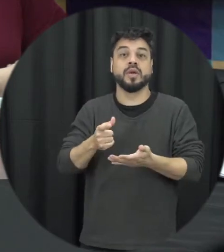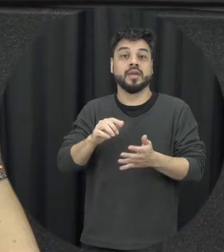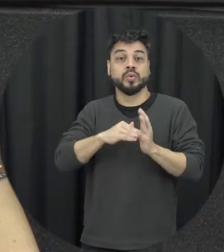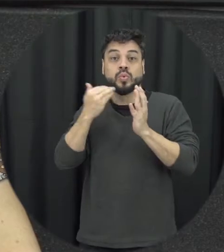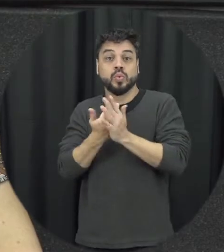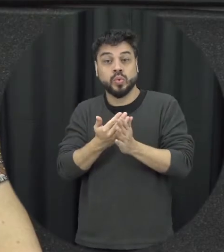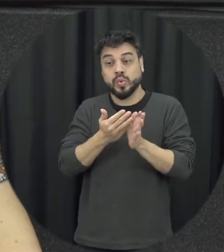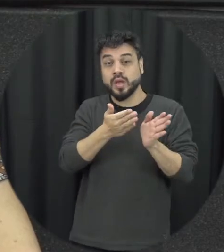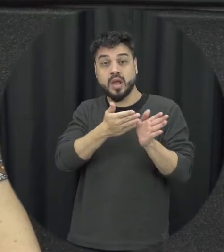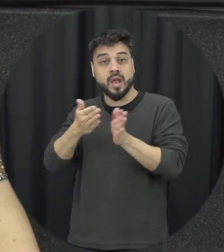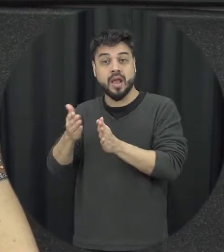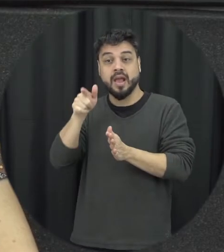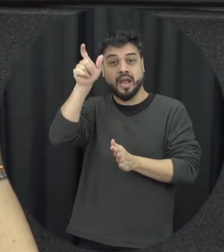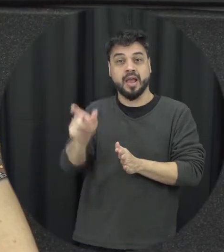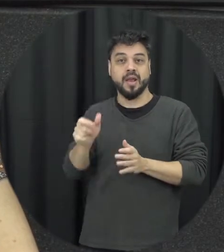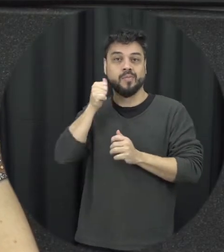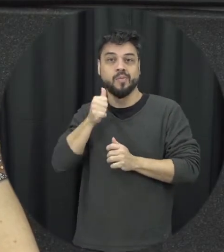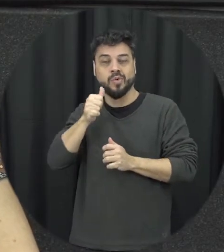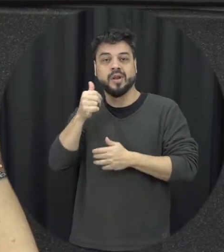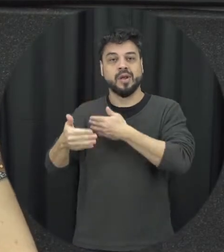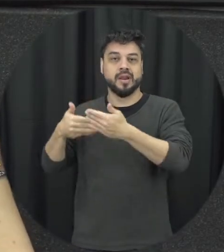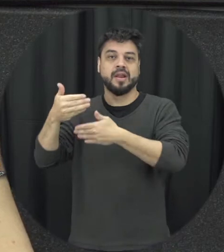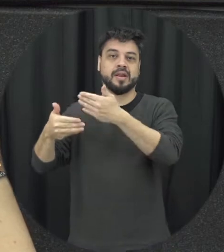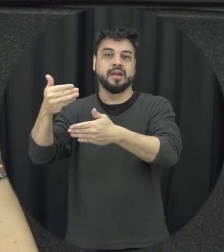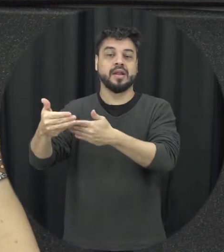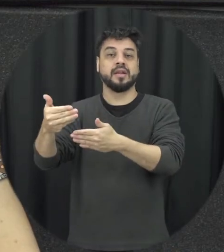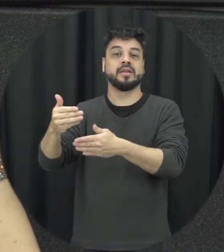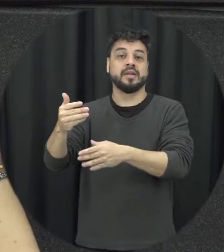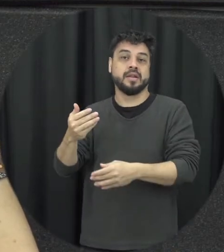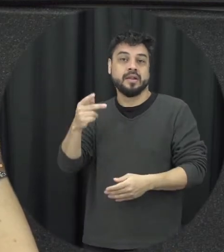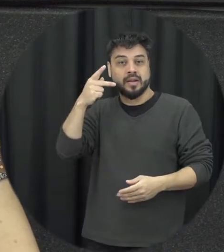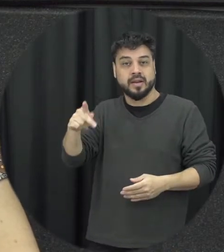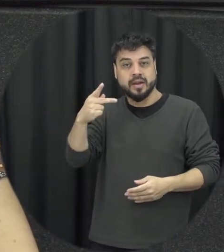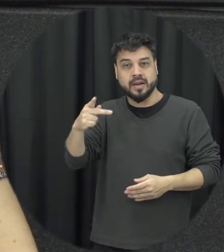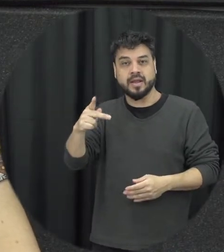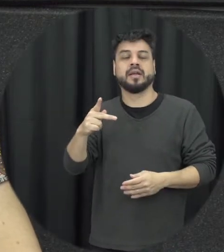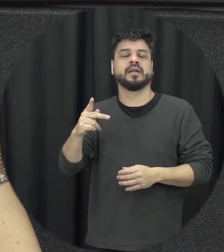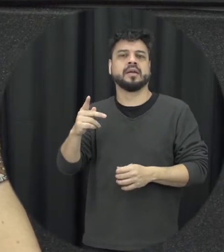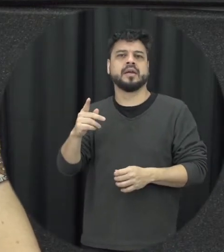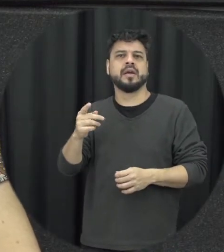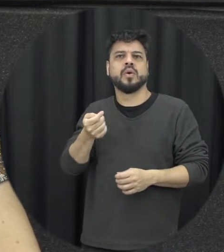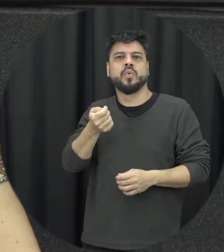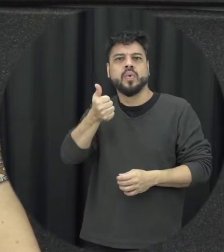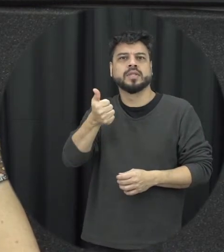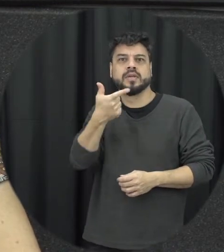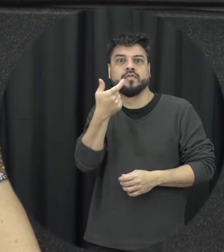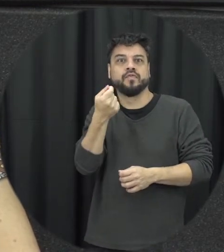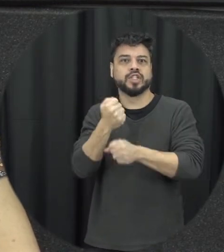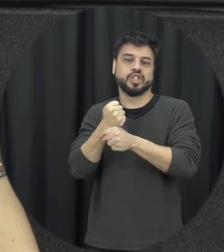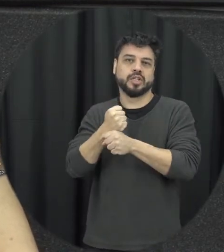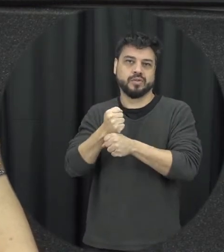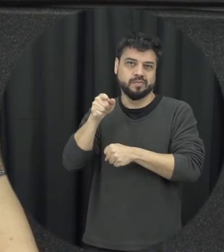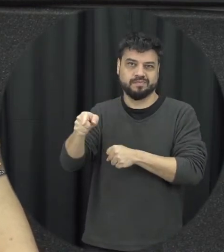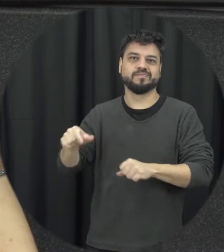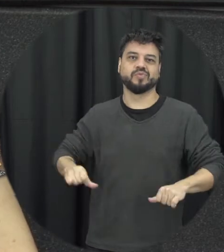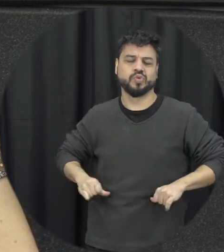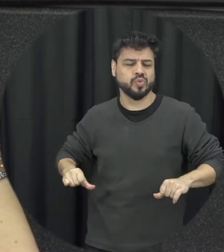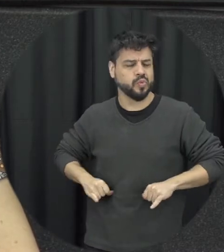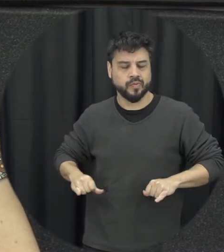especificamente ela foi tratada ao longo de pelo menos quase duas décadas então é um caso